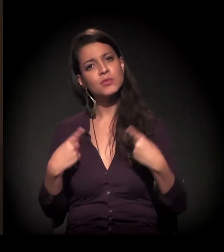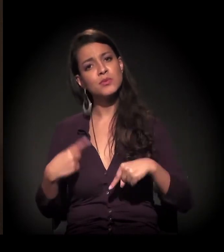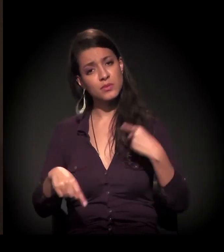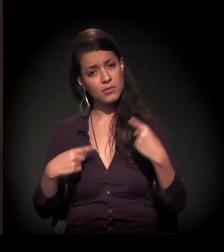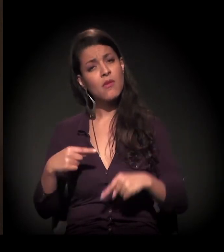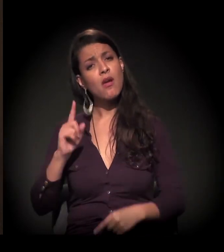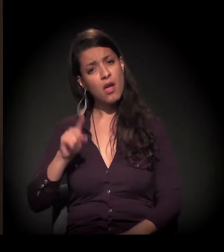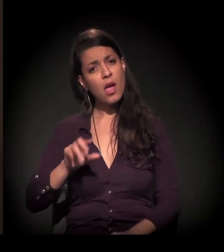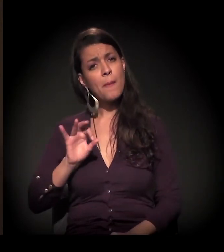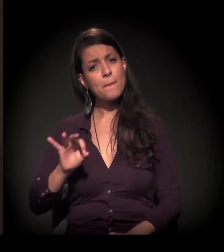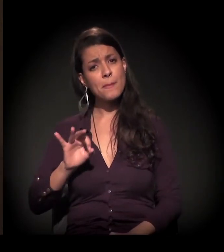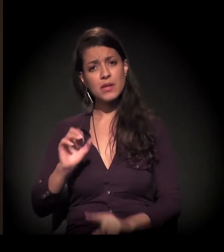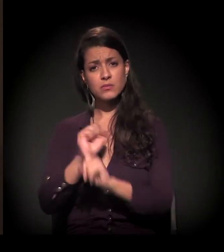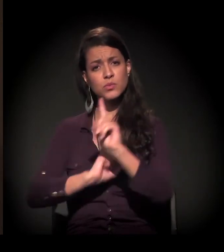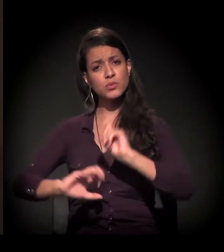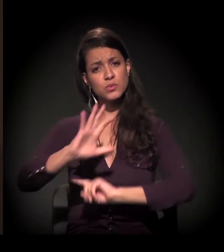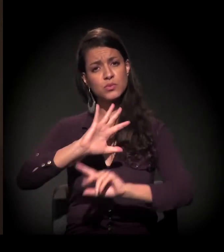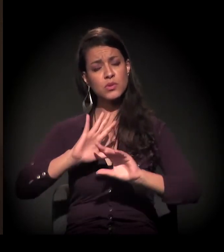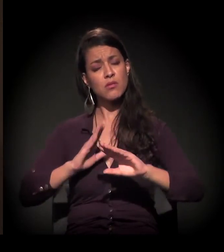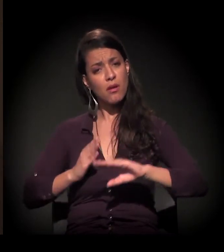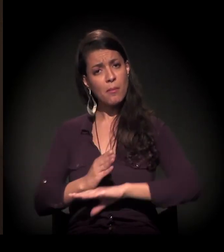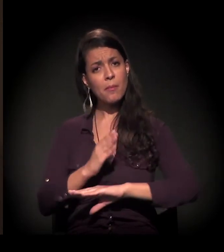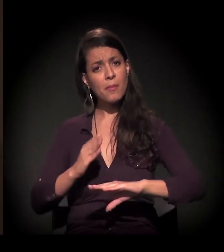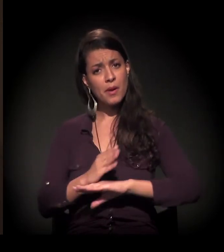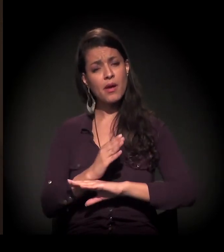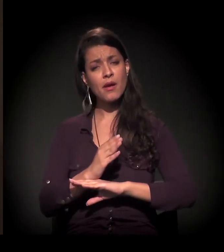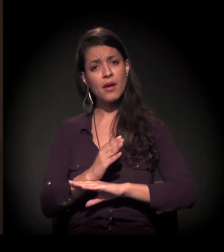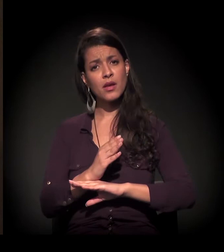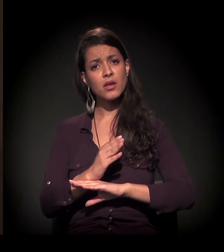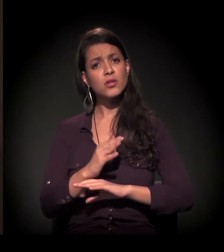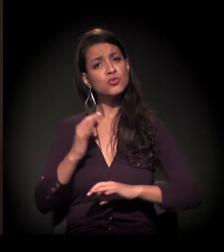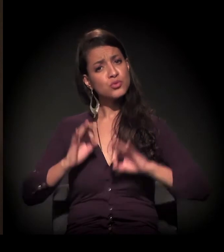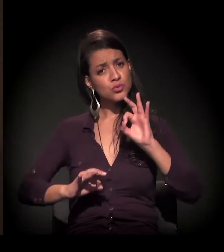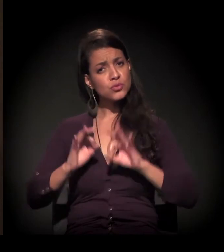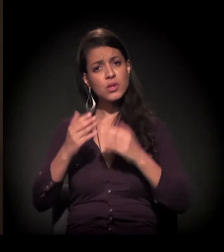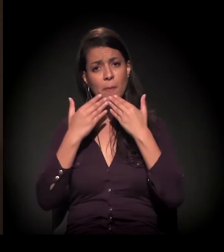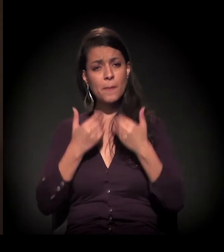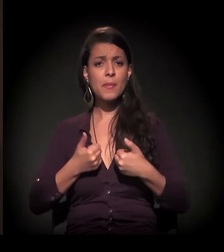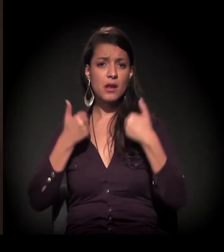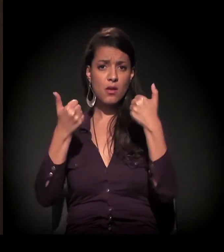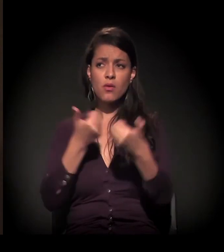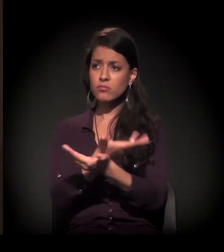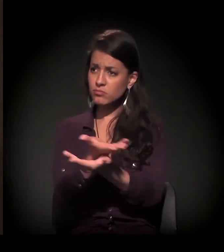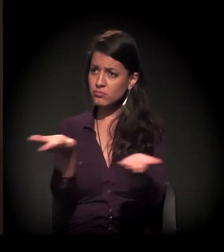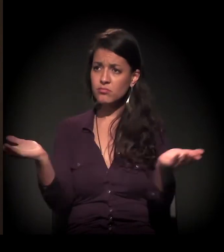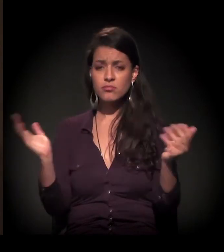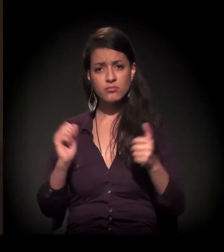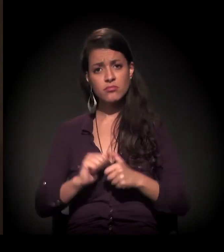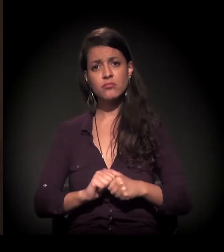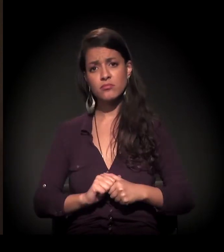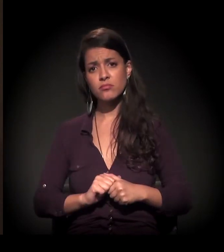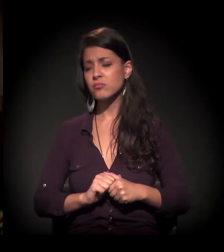que é o envolvimento da sociedade por uma sociedade mais justa e melhor. Uma vida melhor para todo mundo.